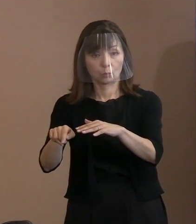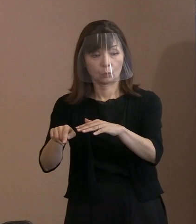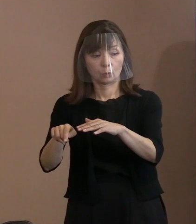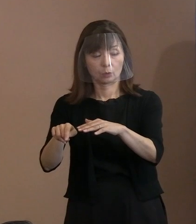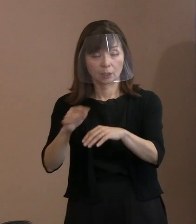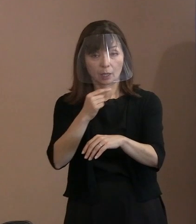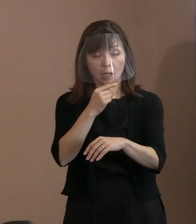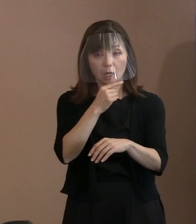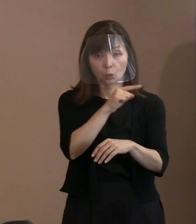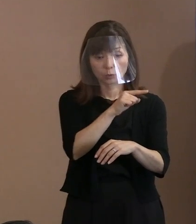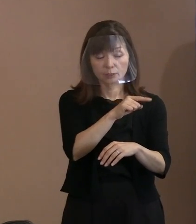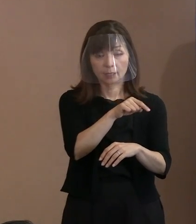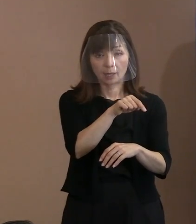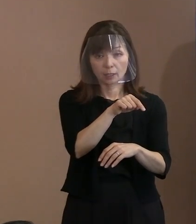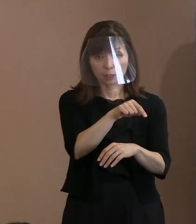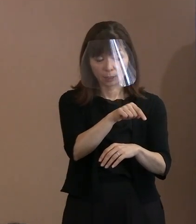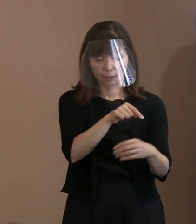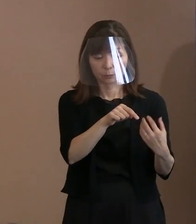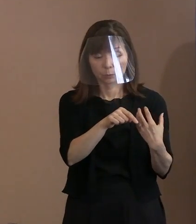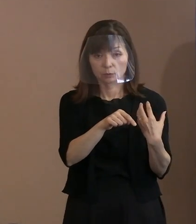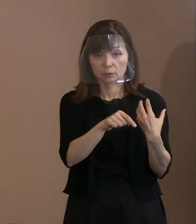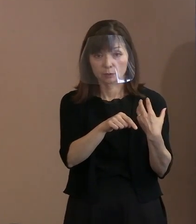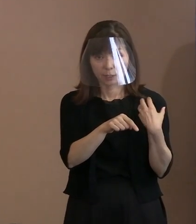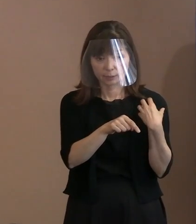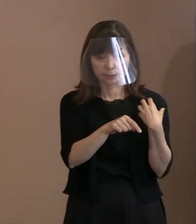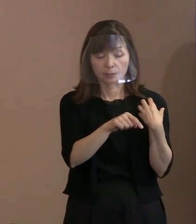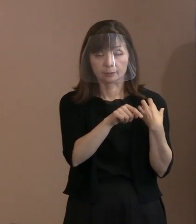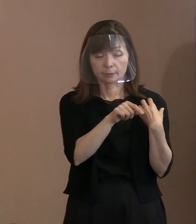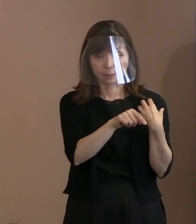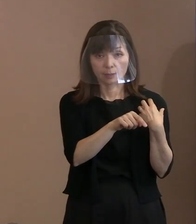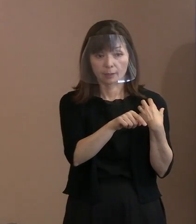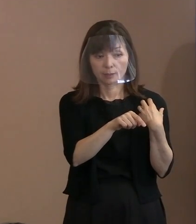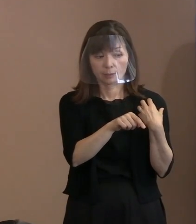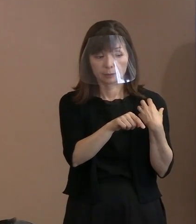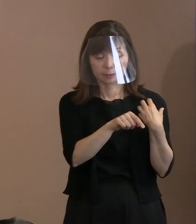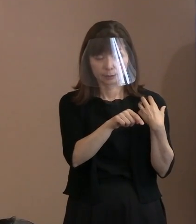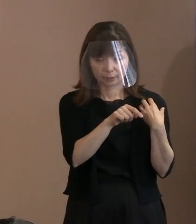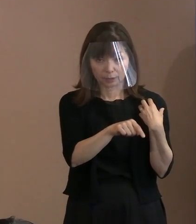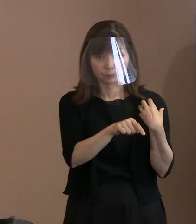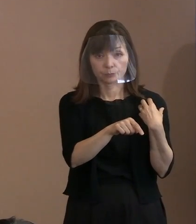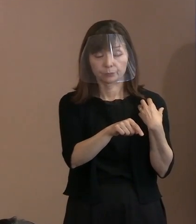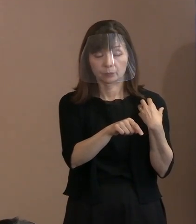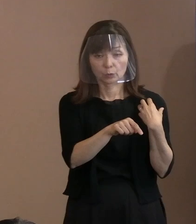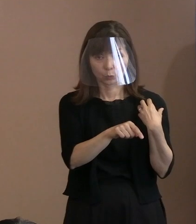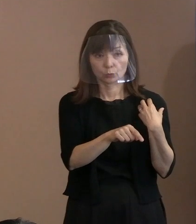ロシアの責任において 問題だという主張とね､